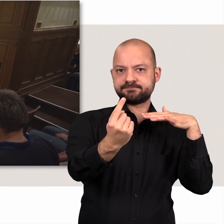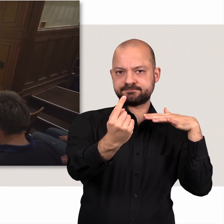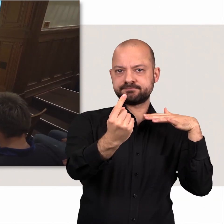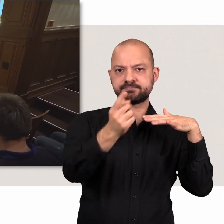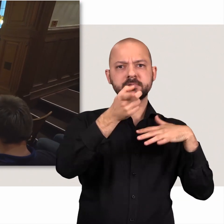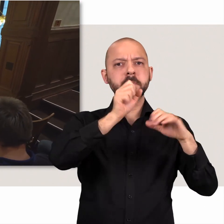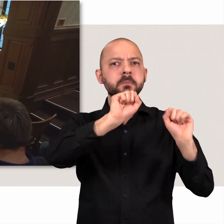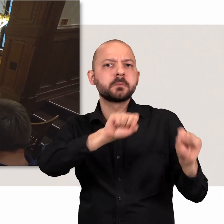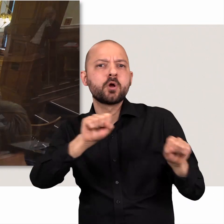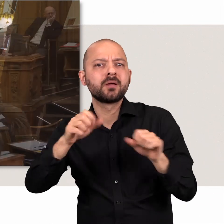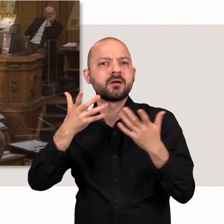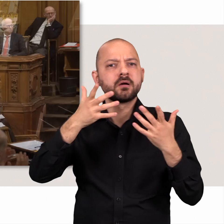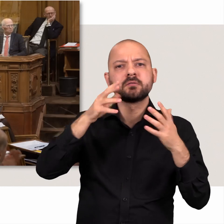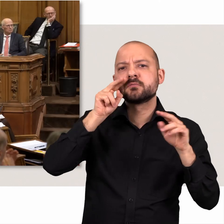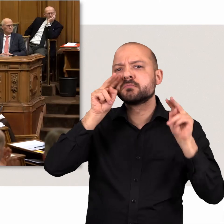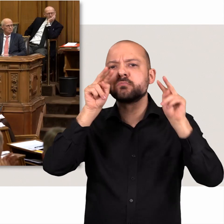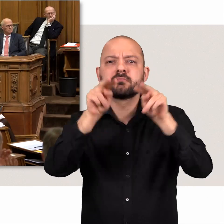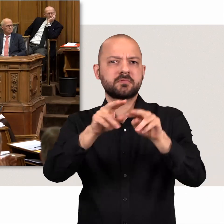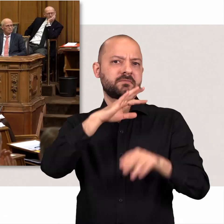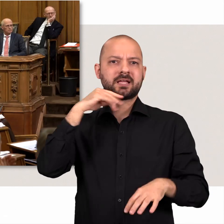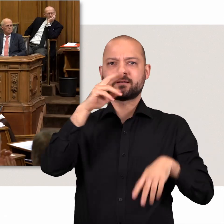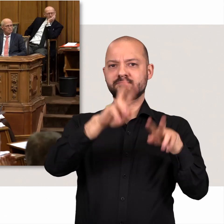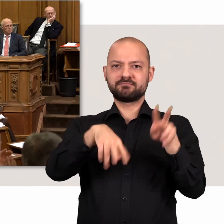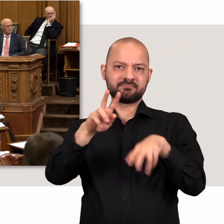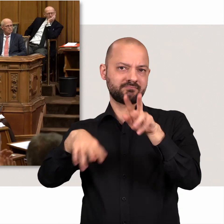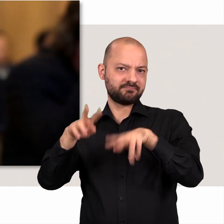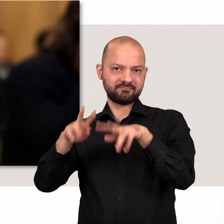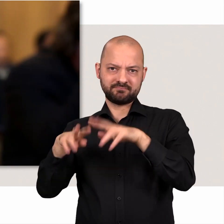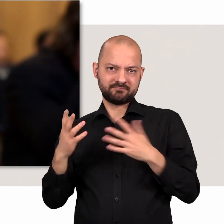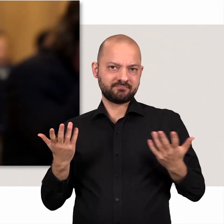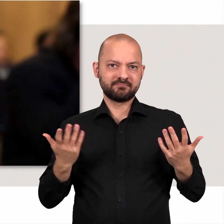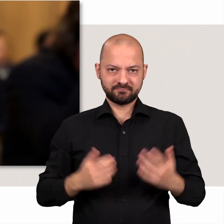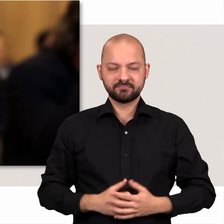Die Möglichkeiten mit denen die Abgeordneten dem Senat auf die Finger schauen sind vielfältig.